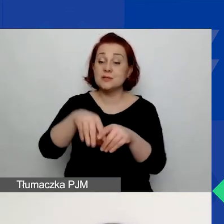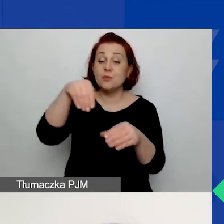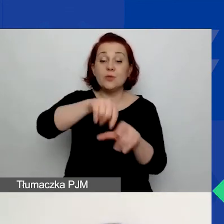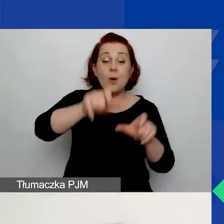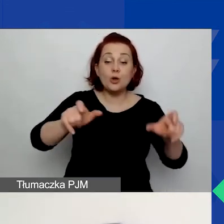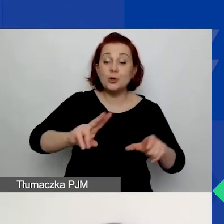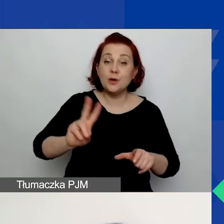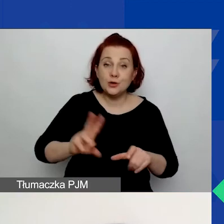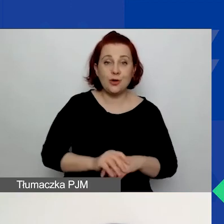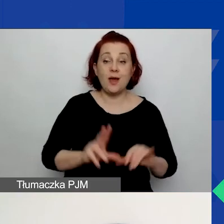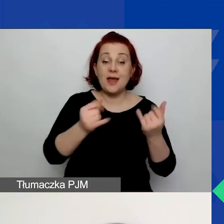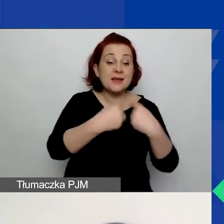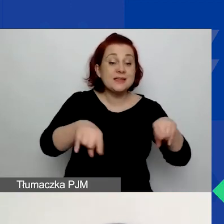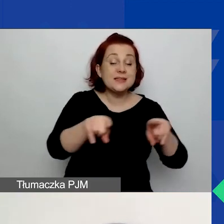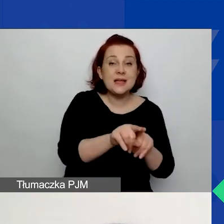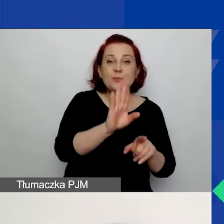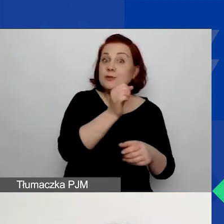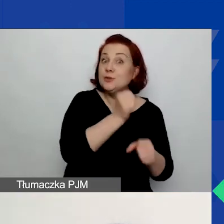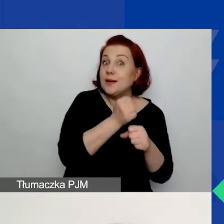w jaki sposób ten zespół będzie pracował.